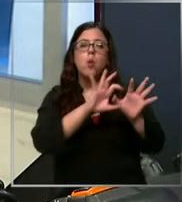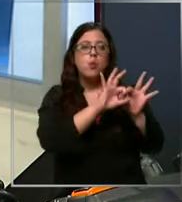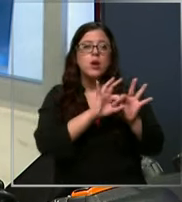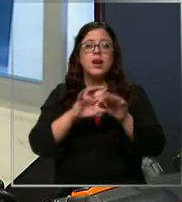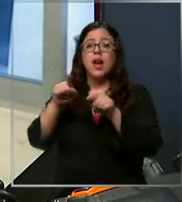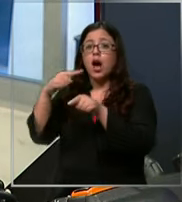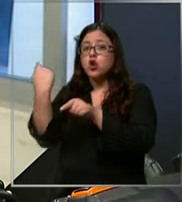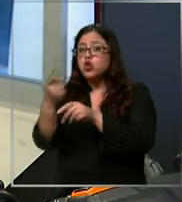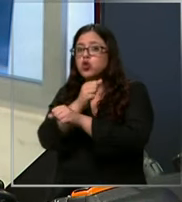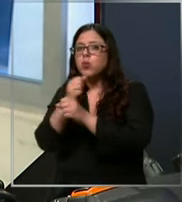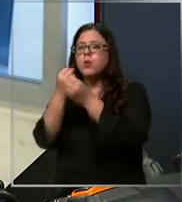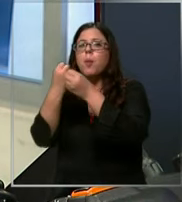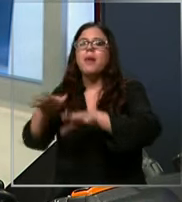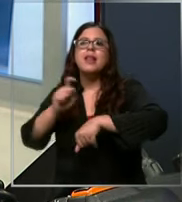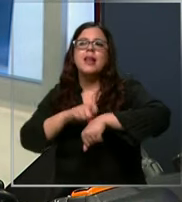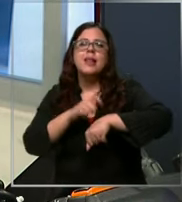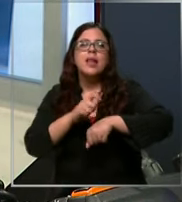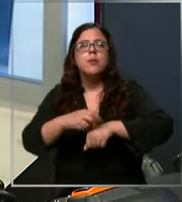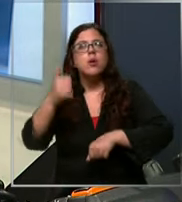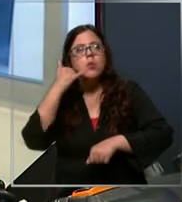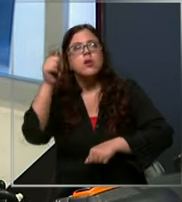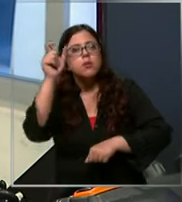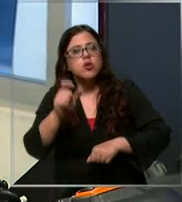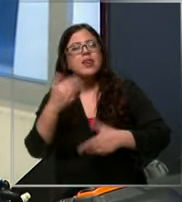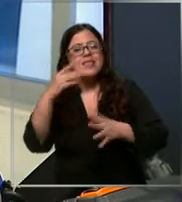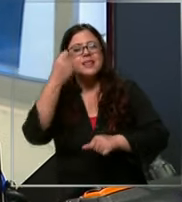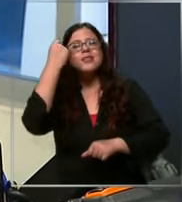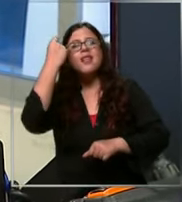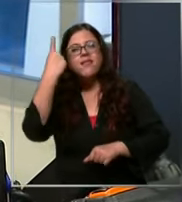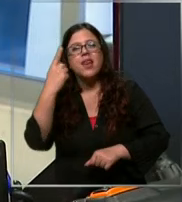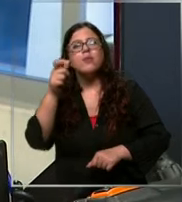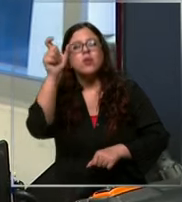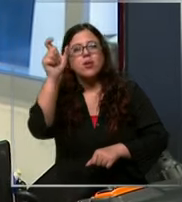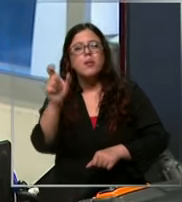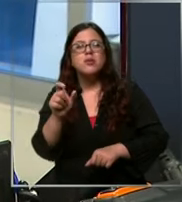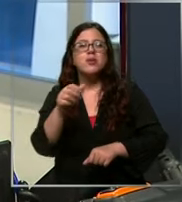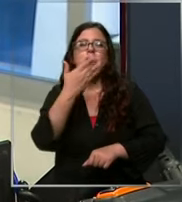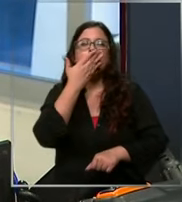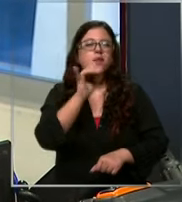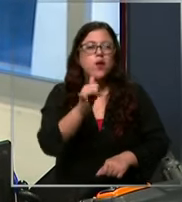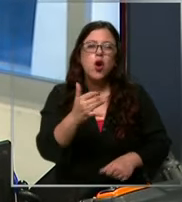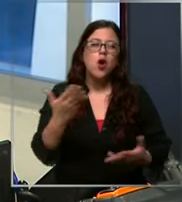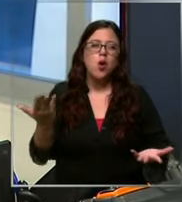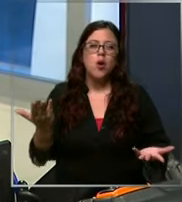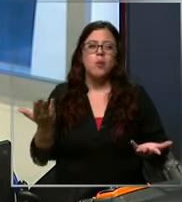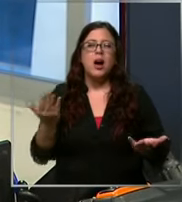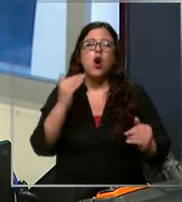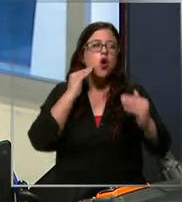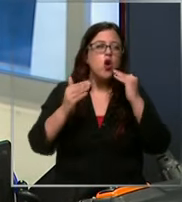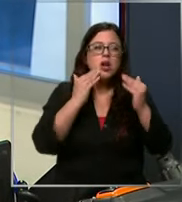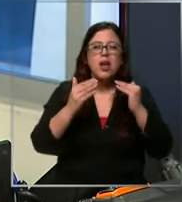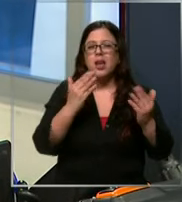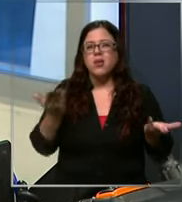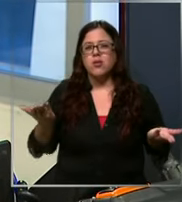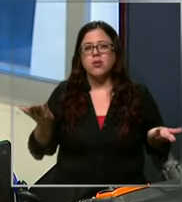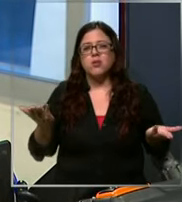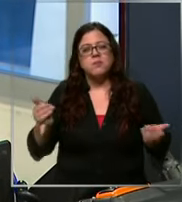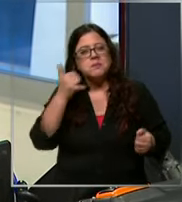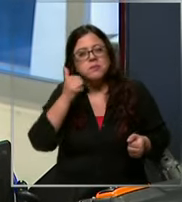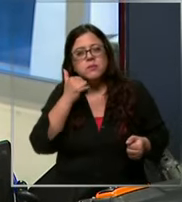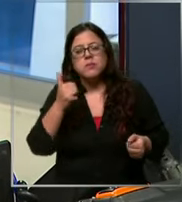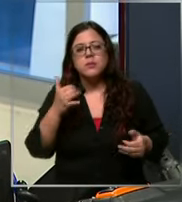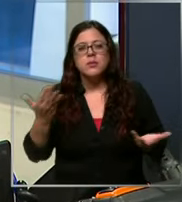escuchando a la persona ya sabiendo que es una pitanza o niños que están bromeando porque no